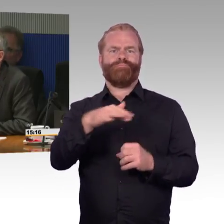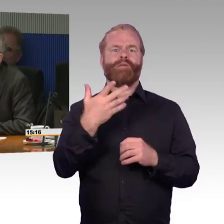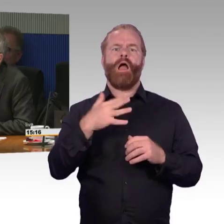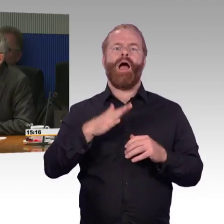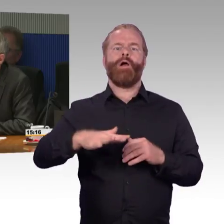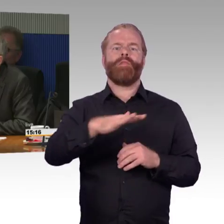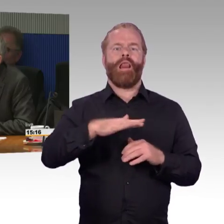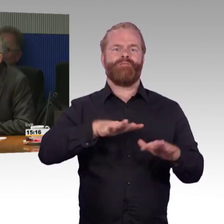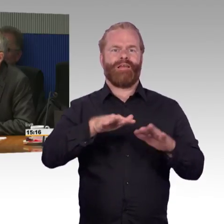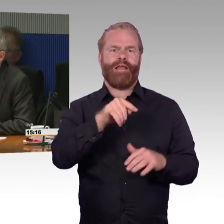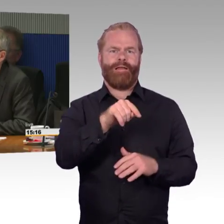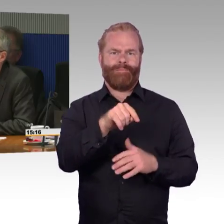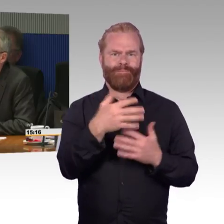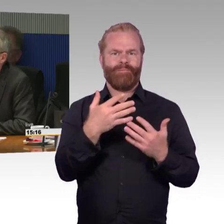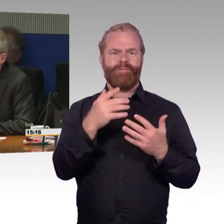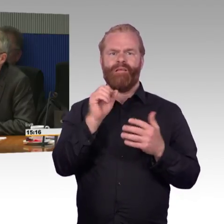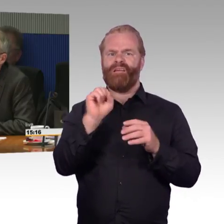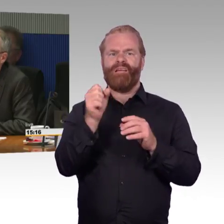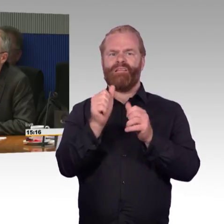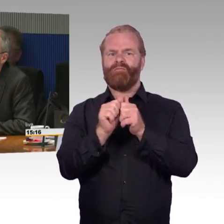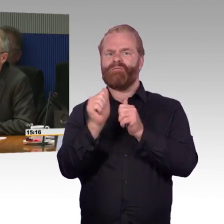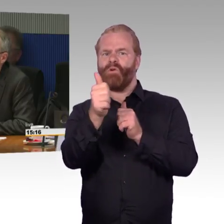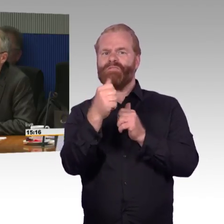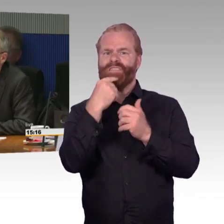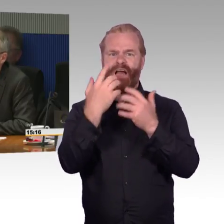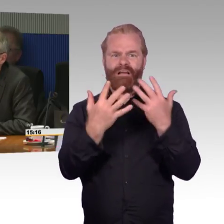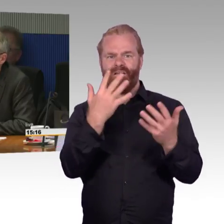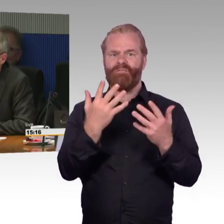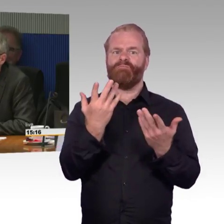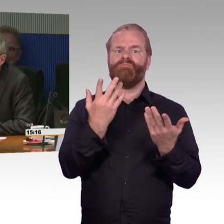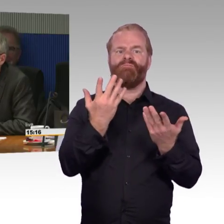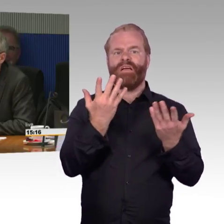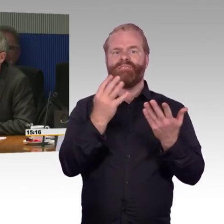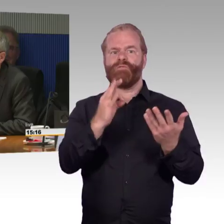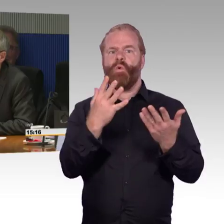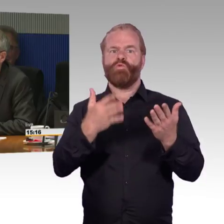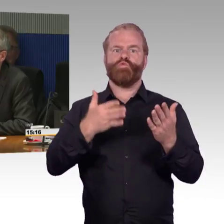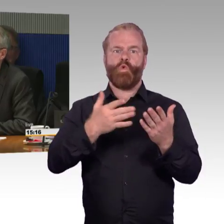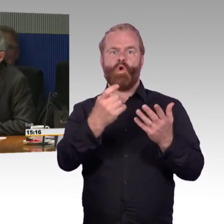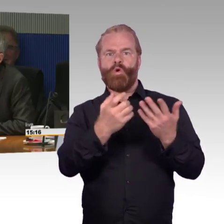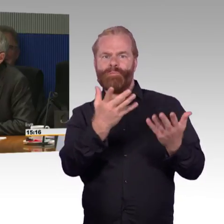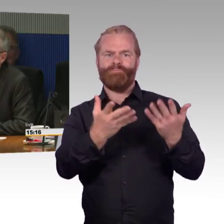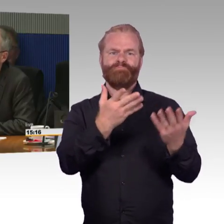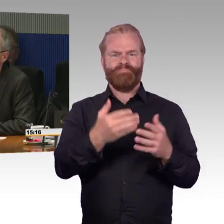Das ist immer ein Glücksspiel. Ich habe eine Bekannte, die im Elektrorollstuhl sitzt und die sich mehrmals pro Woche auf Kosten